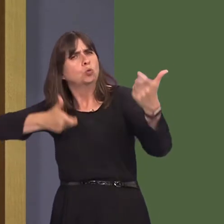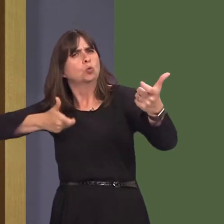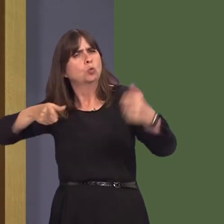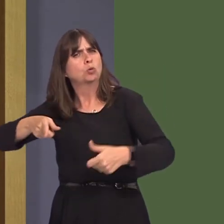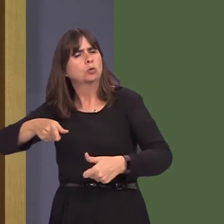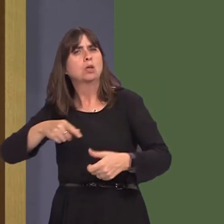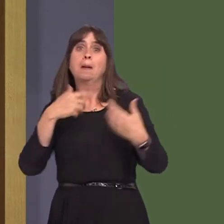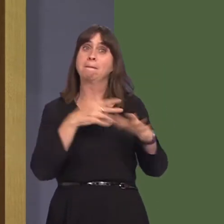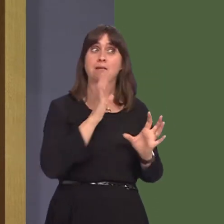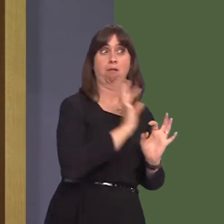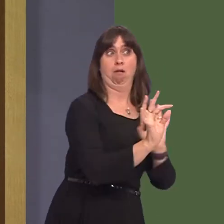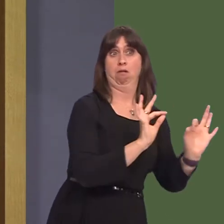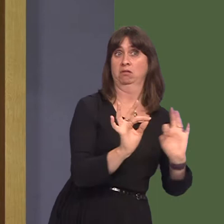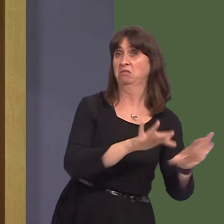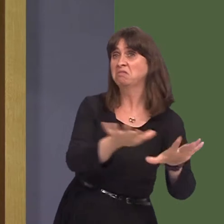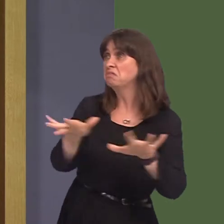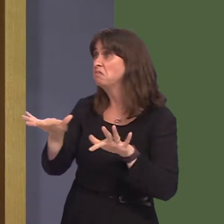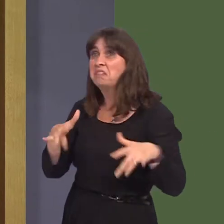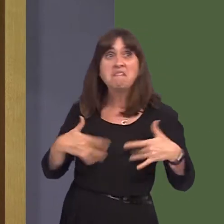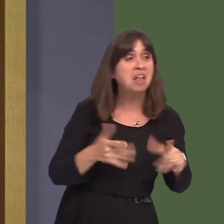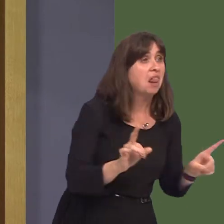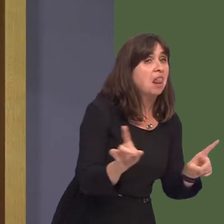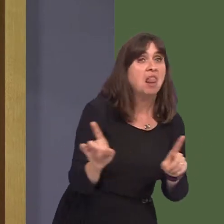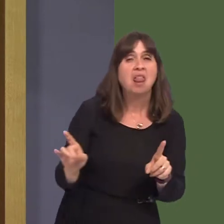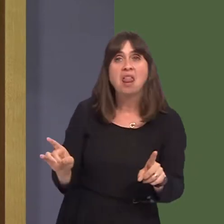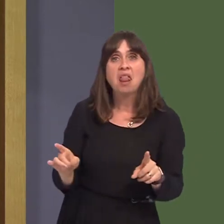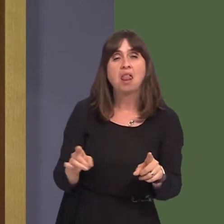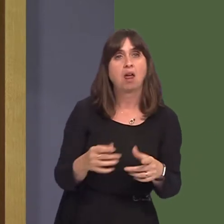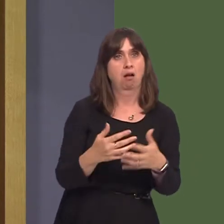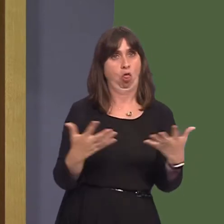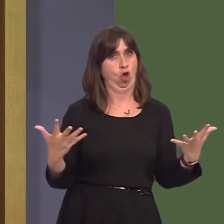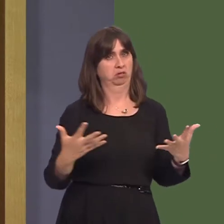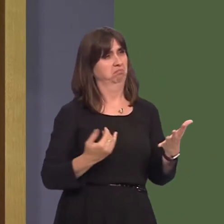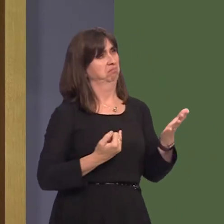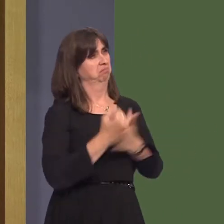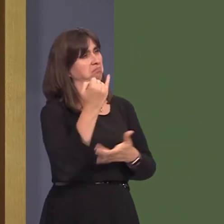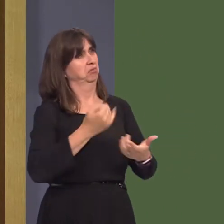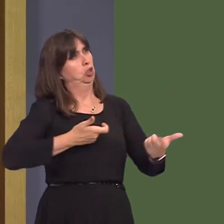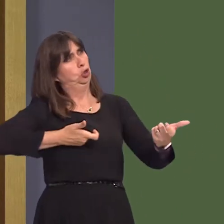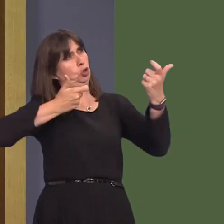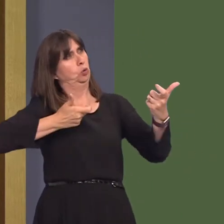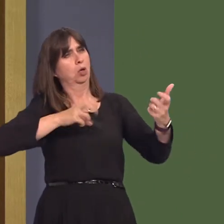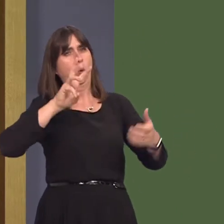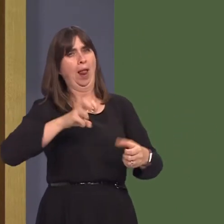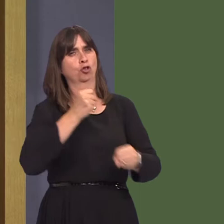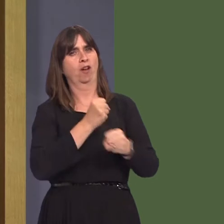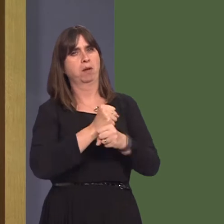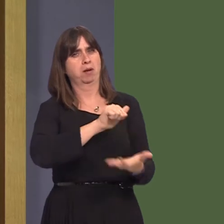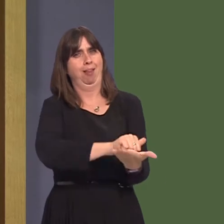Polling shows that there is a clear move against having shooting on Welsh Government land,